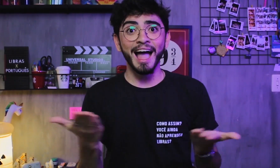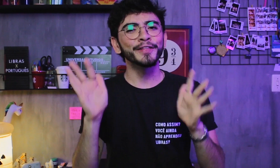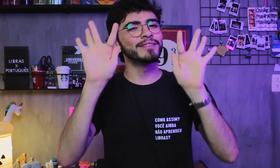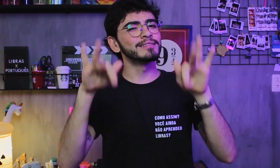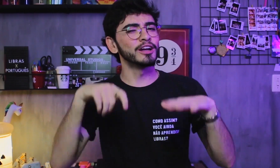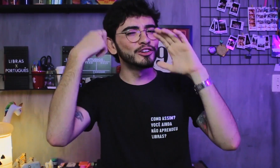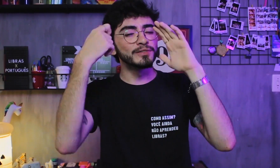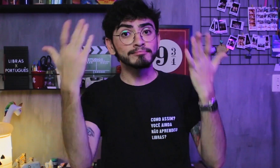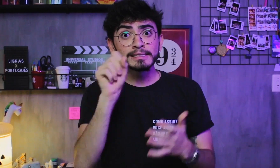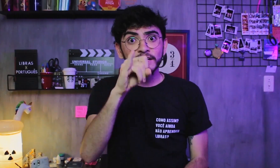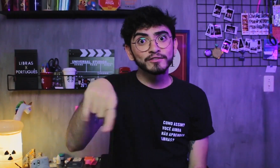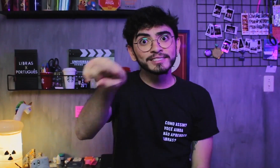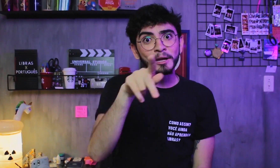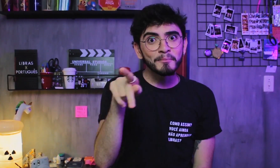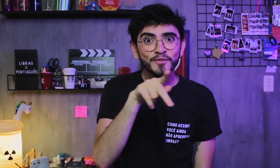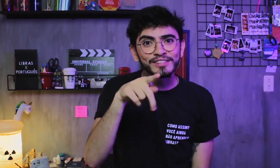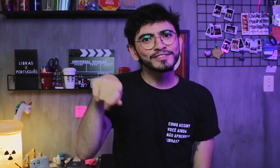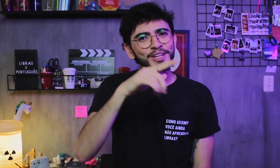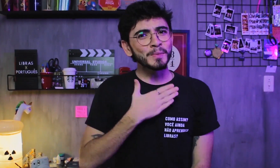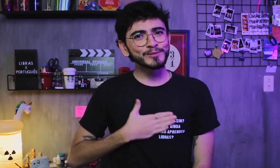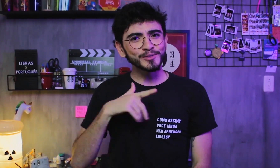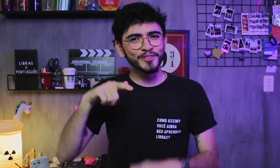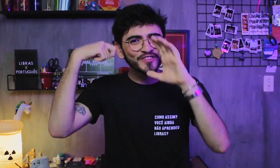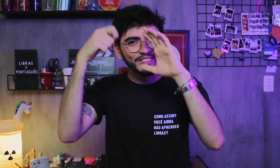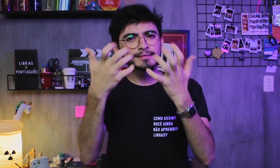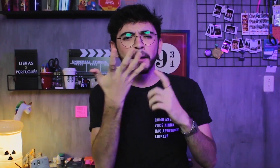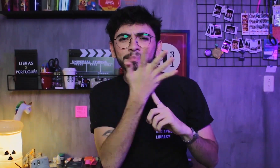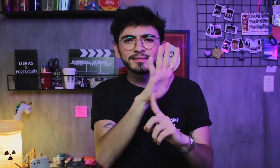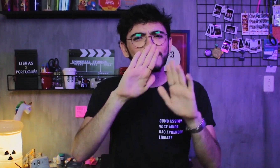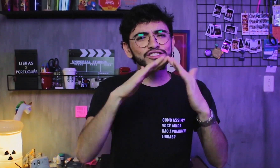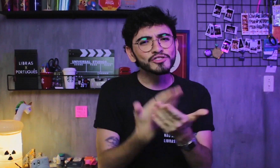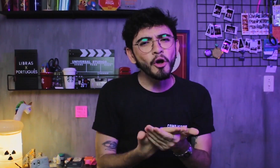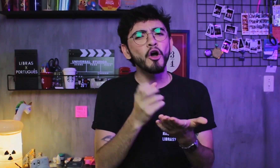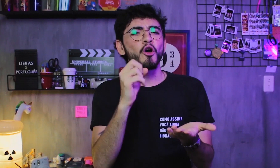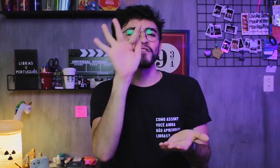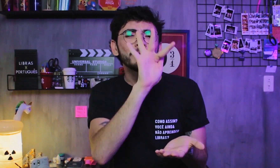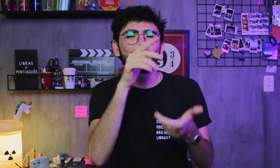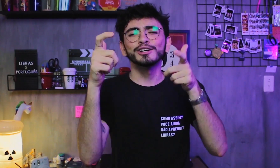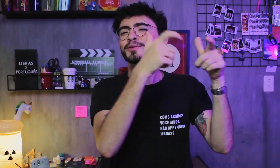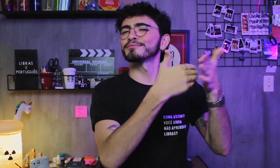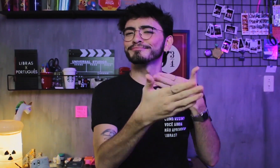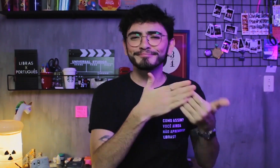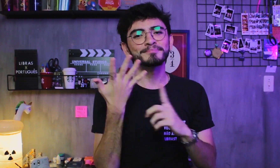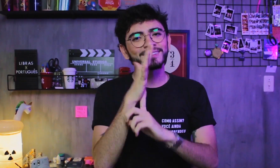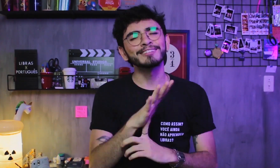Por fim, se você é docente, gostou do vídeo e quer mostrar na sua escola, faculdade, ou outro lugar,